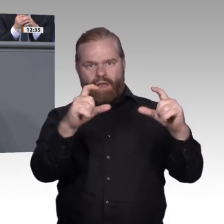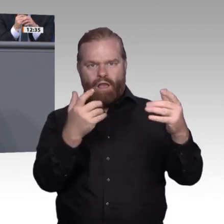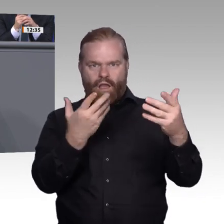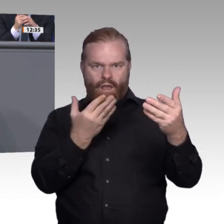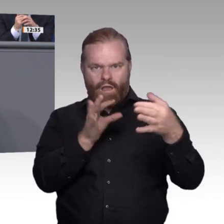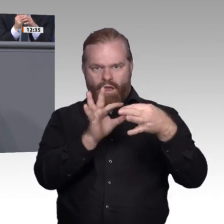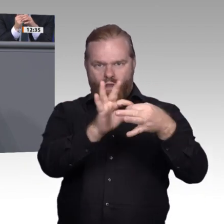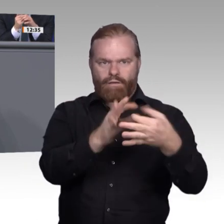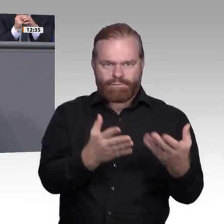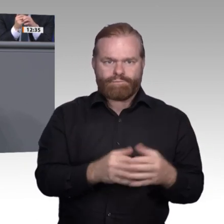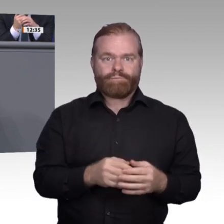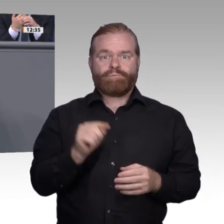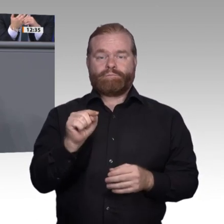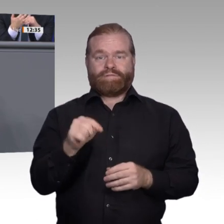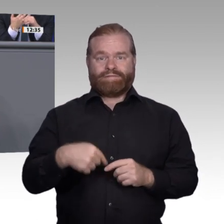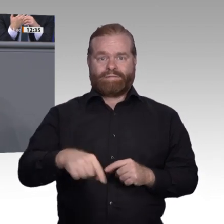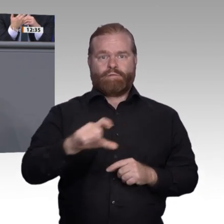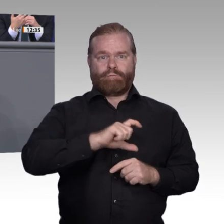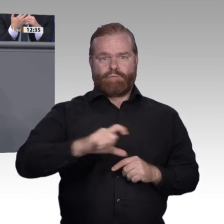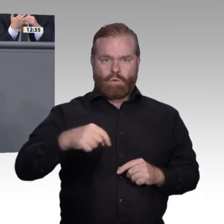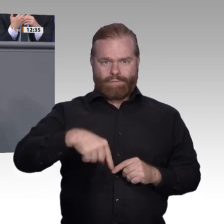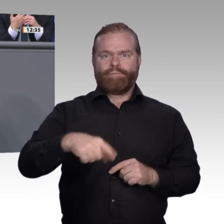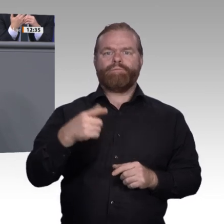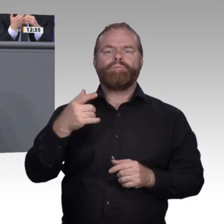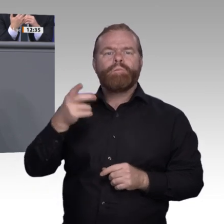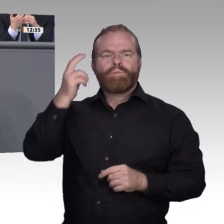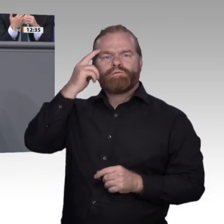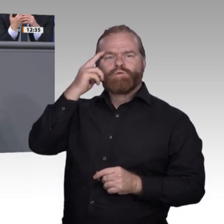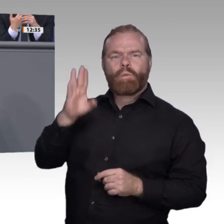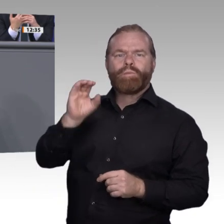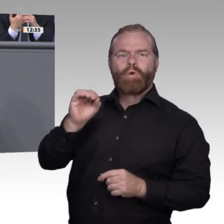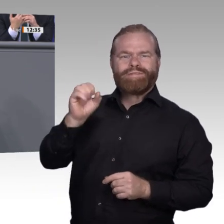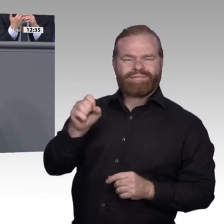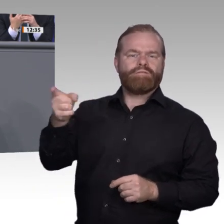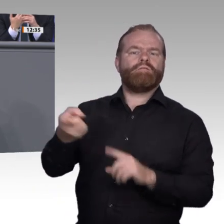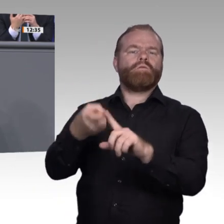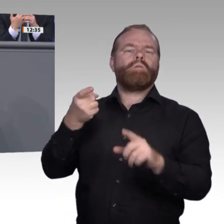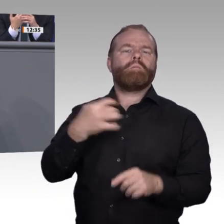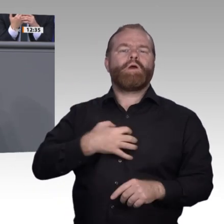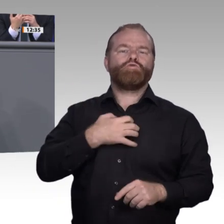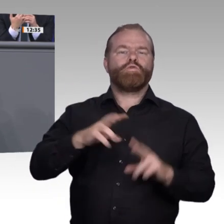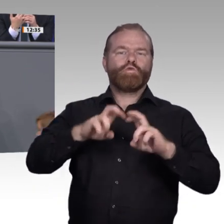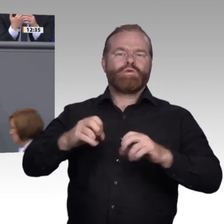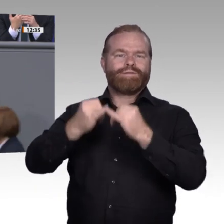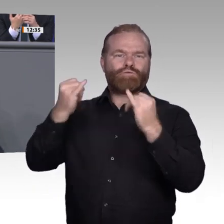die Ersetzung und Substituierung von Tätigkeiten und von Menschen. Wir reden über künstliche Intelligenz und Automatisierung. Das bereitet dem einen oder anderen natürlich Sorge.